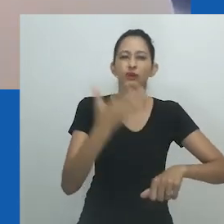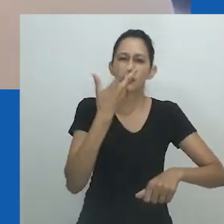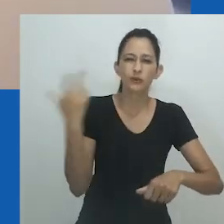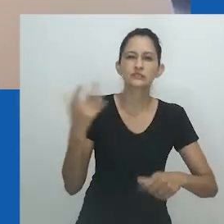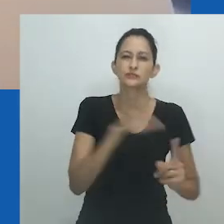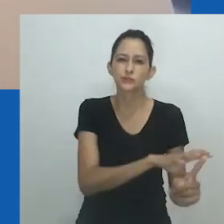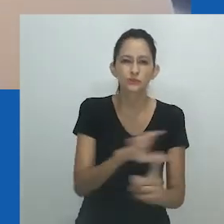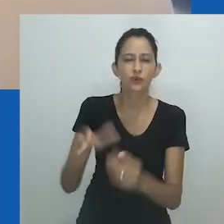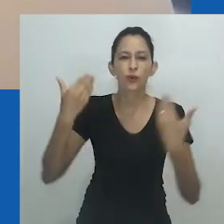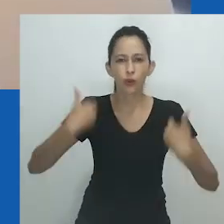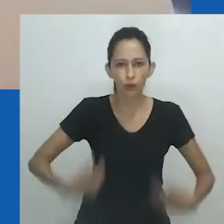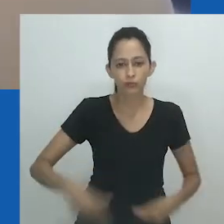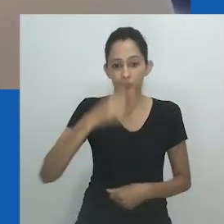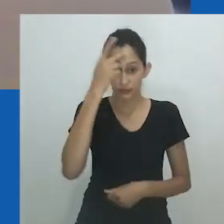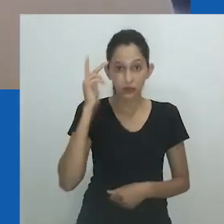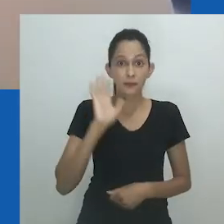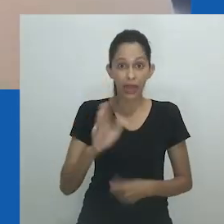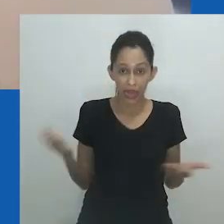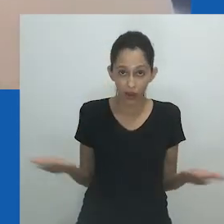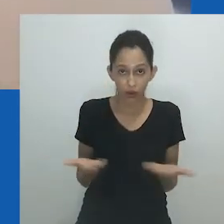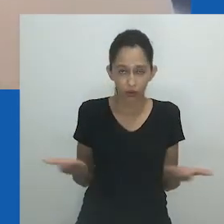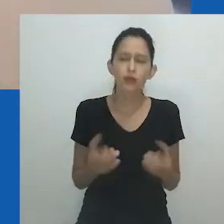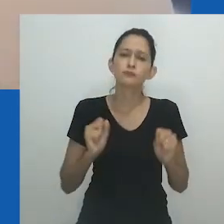Muitas sociedades operam dentro dos limites do binário de gênero.